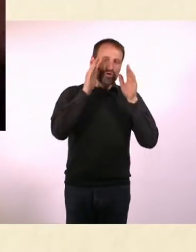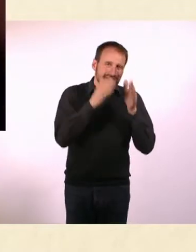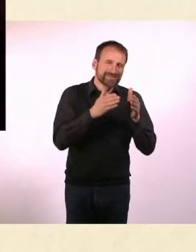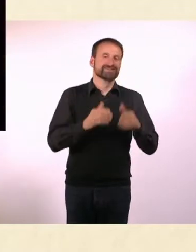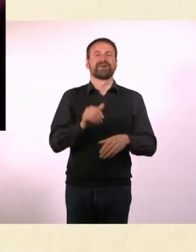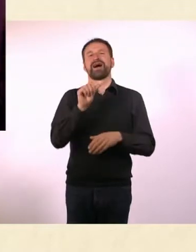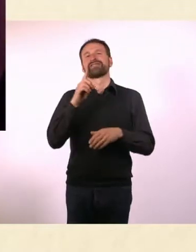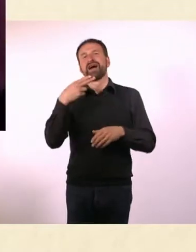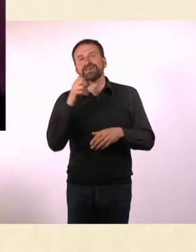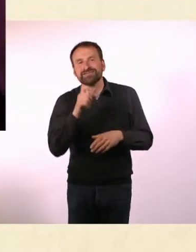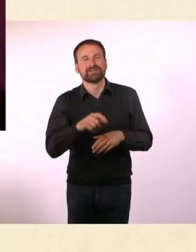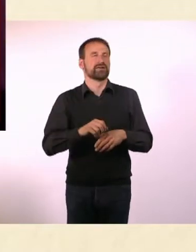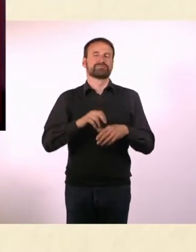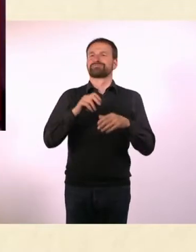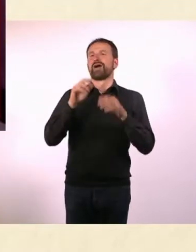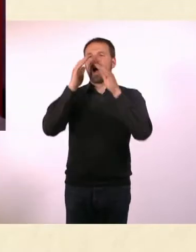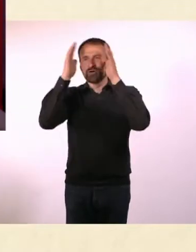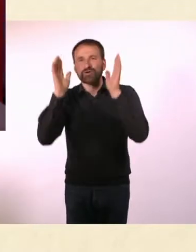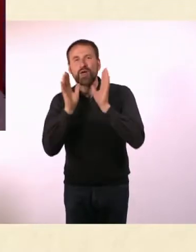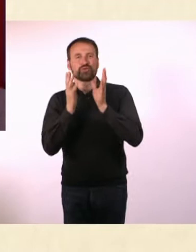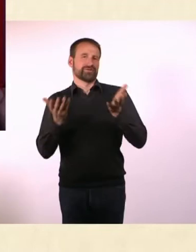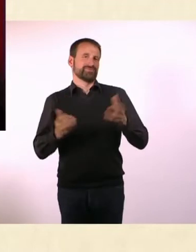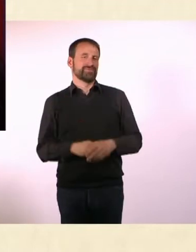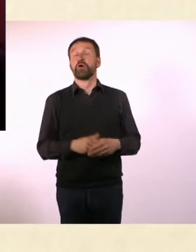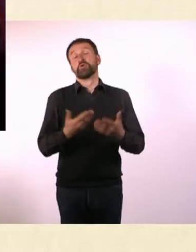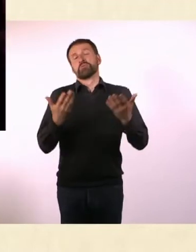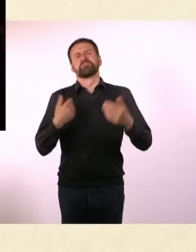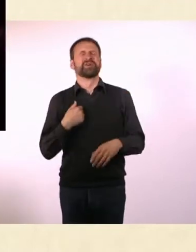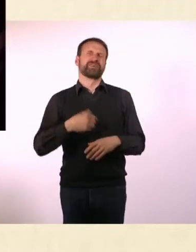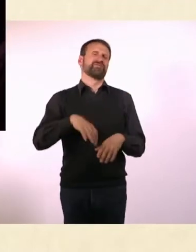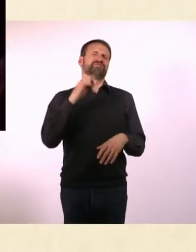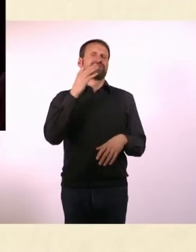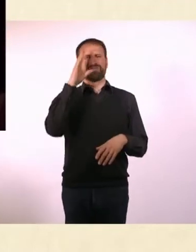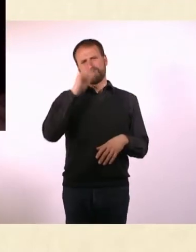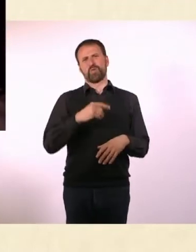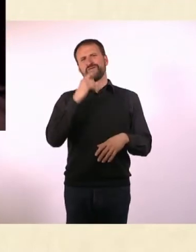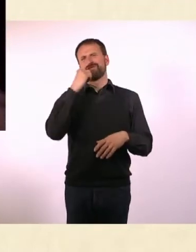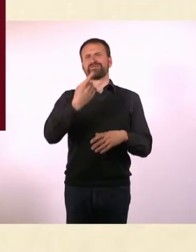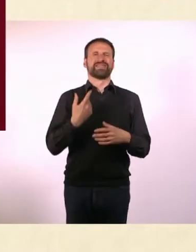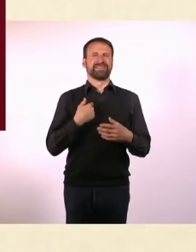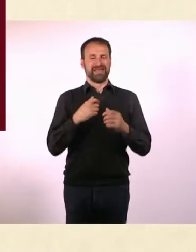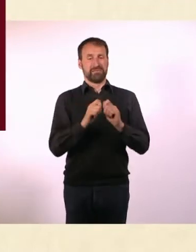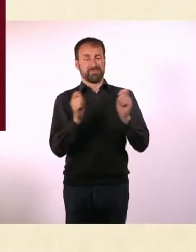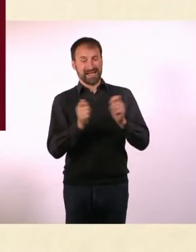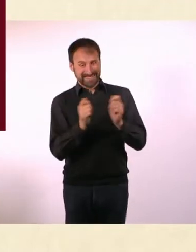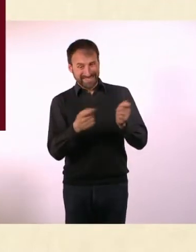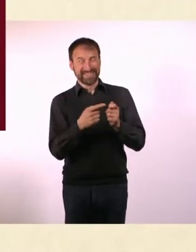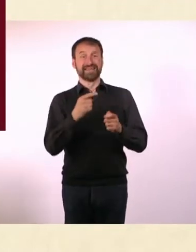Ich fand es doof, ein Magazin zu machen, auf dem Autismus und ADHS draufsteht ... und alle, die das nicht haben, denken: Ja gut, dann halt nicht.